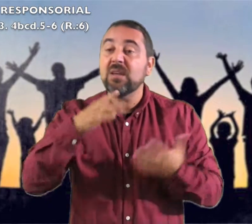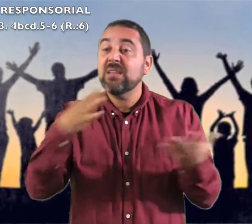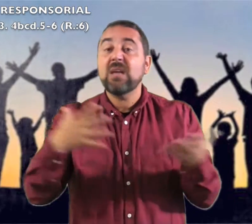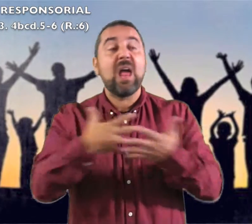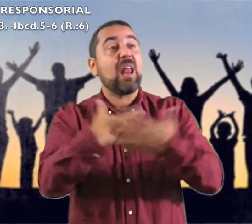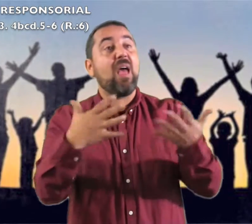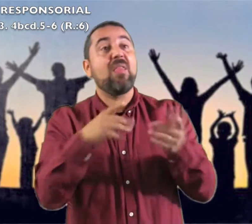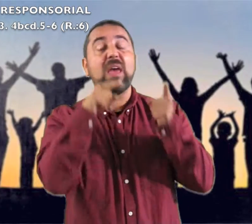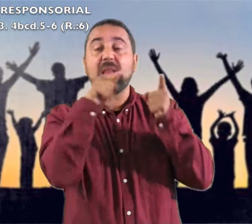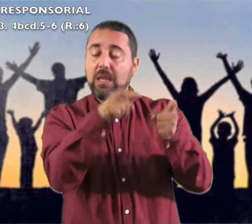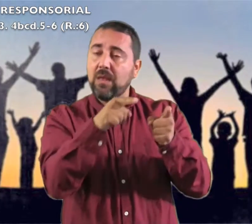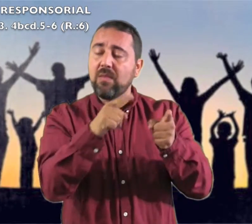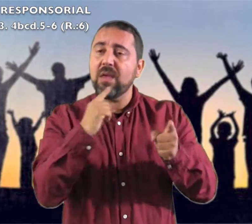"Que grande es